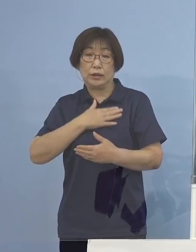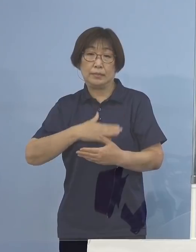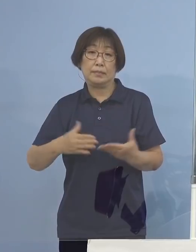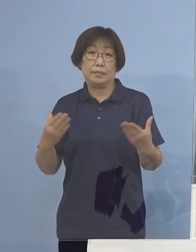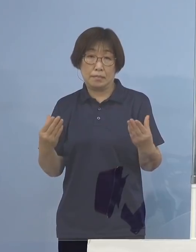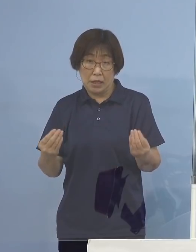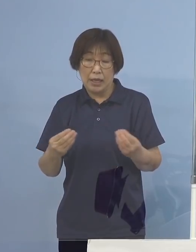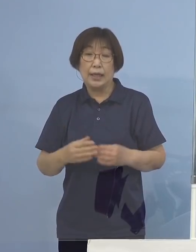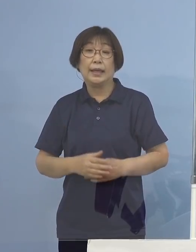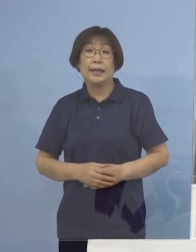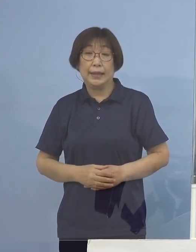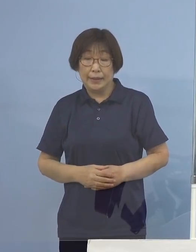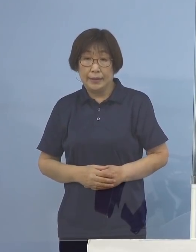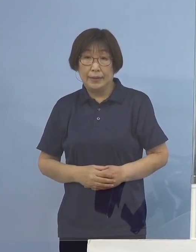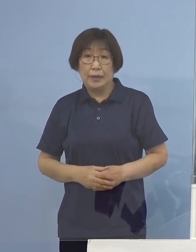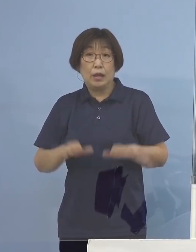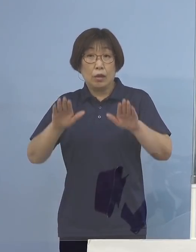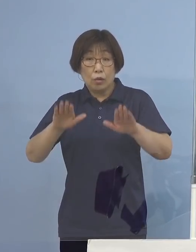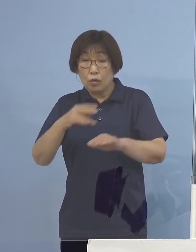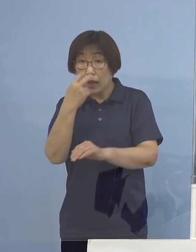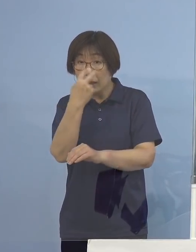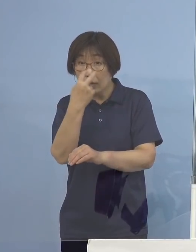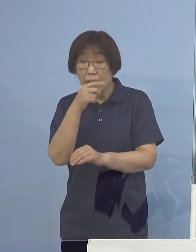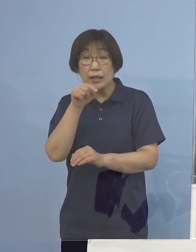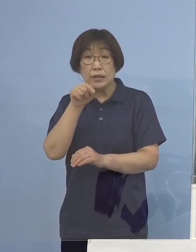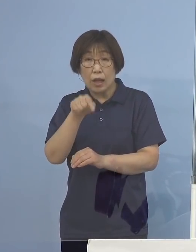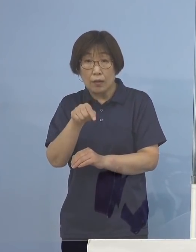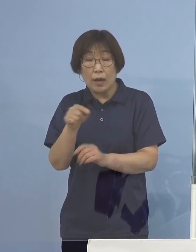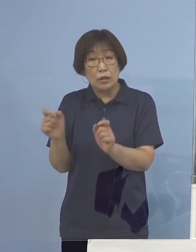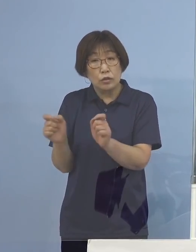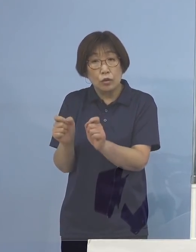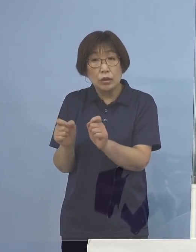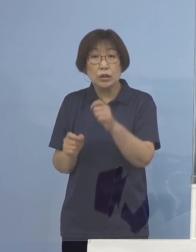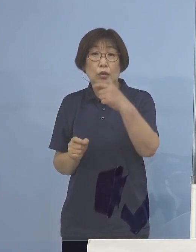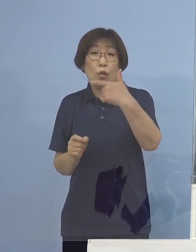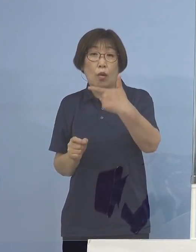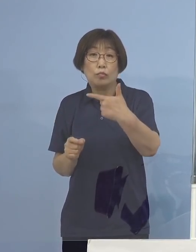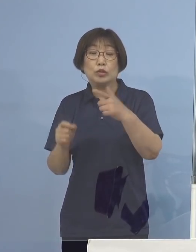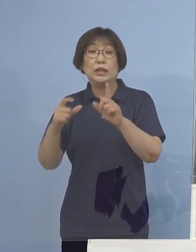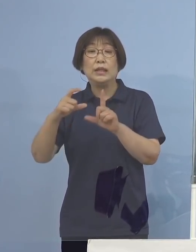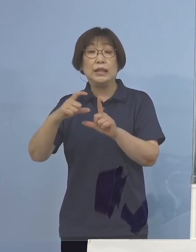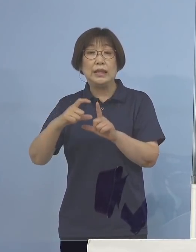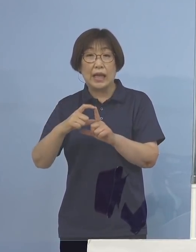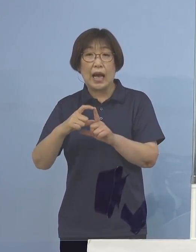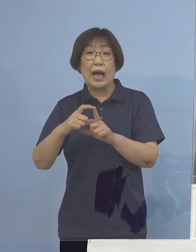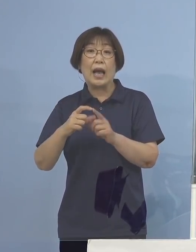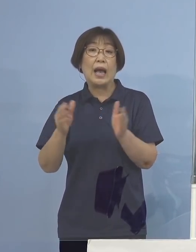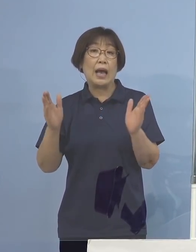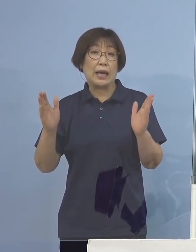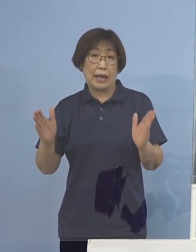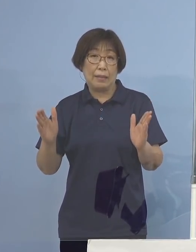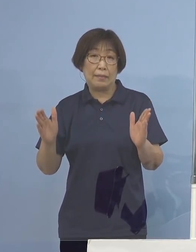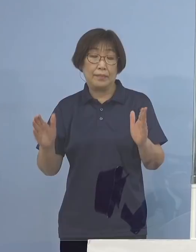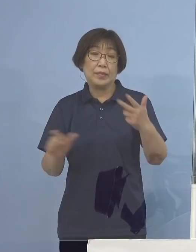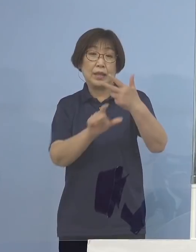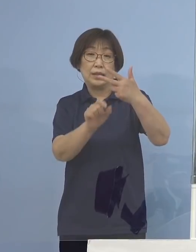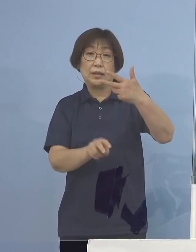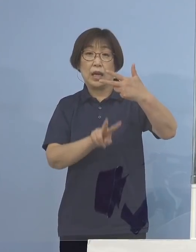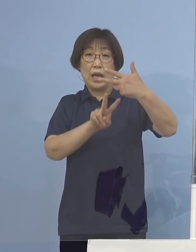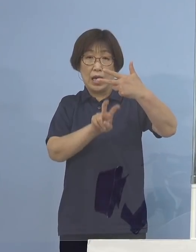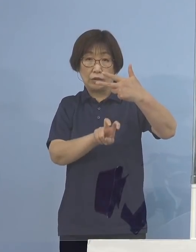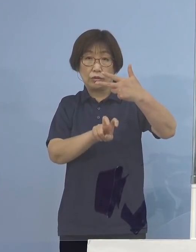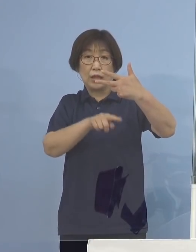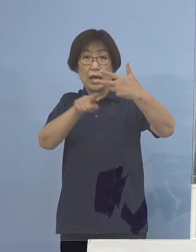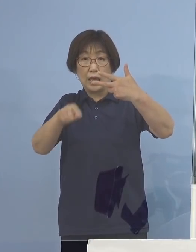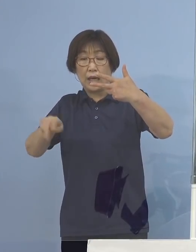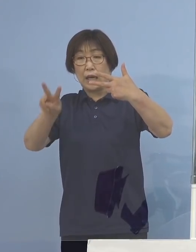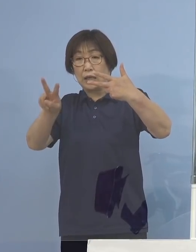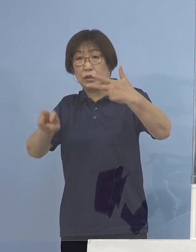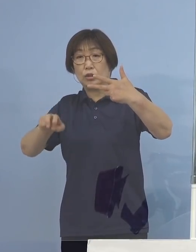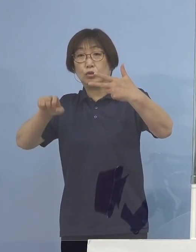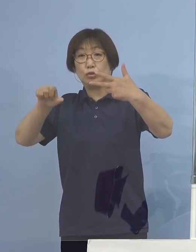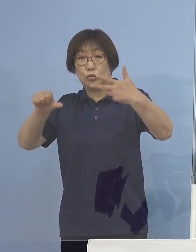今回の検査につきましては直近の6日間 つまり7月20日から7月25日のうち